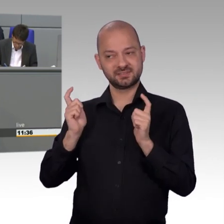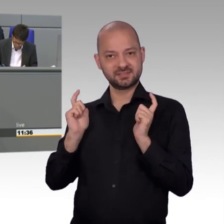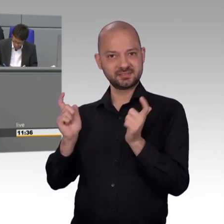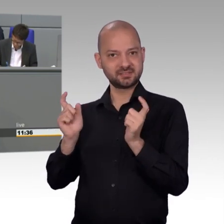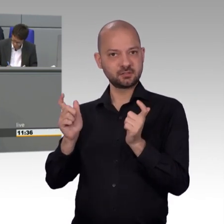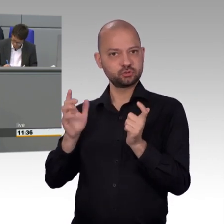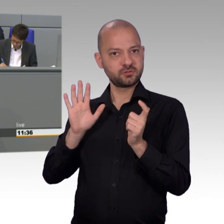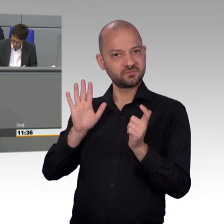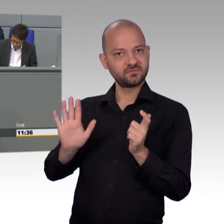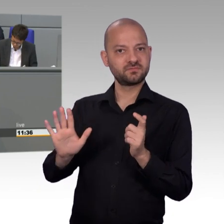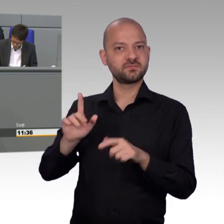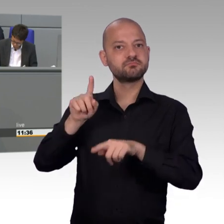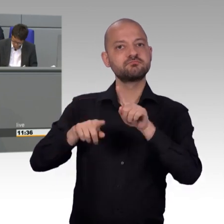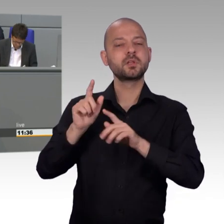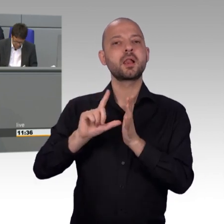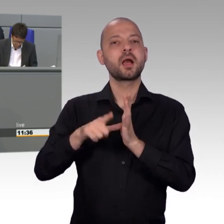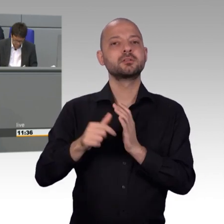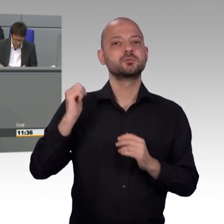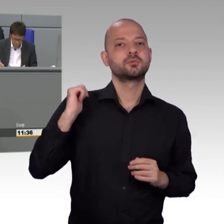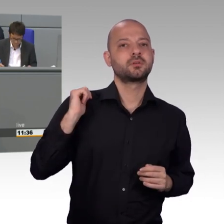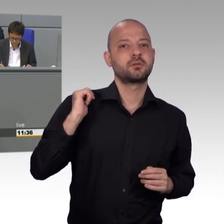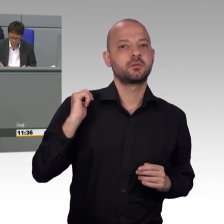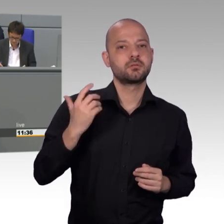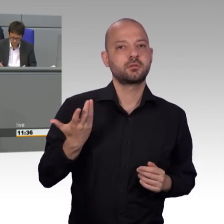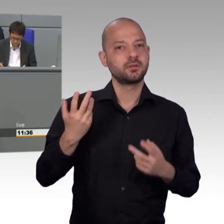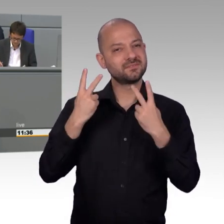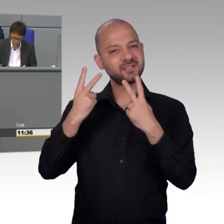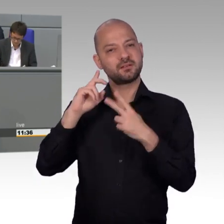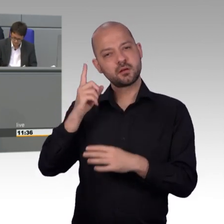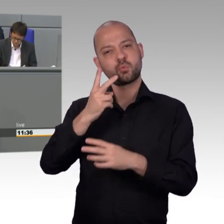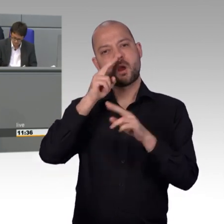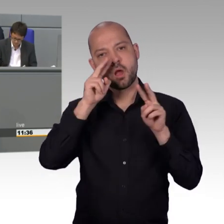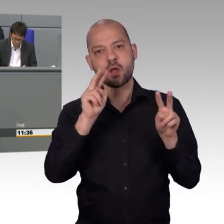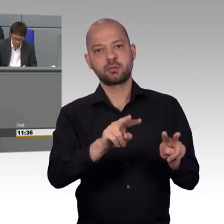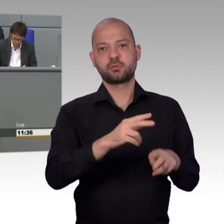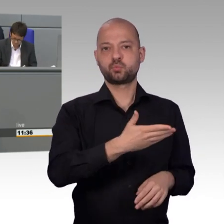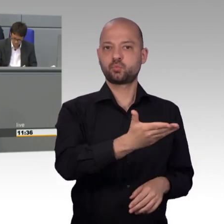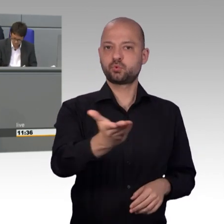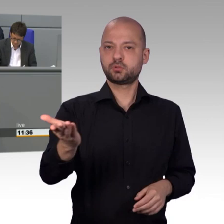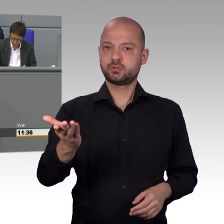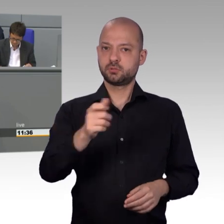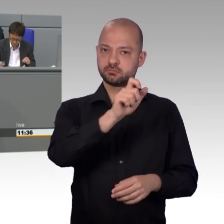Wenn die Bundesregierung den Willen der Bevölkerung also nicht umsetzen will,